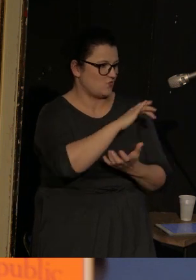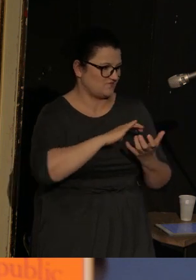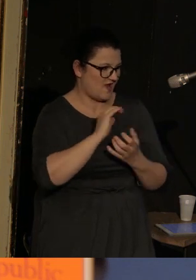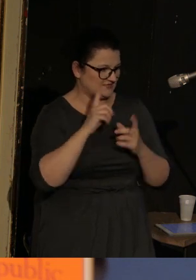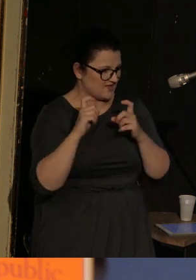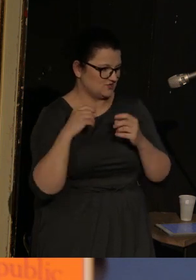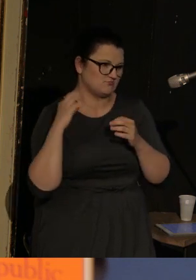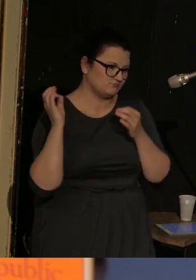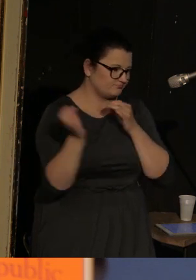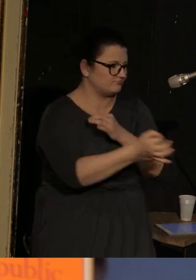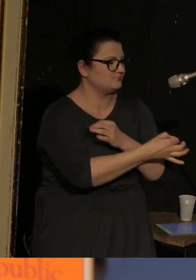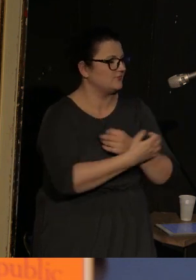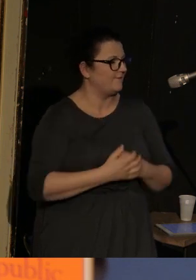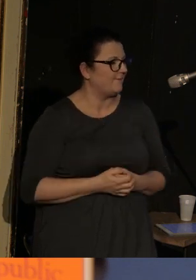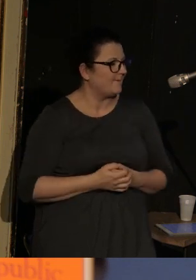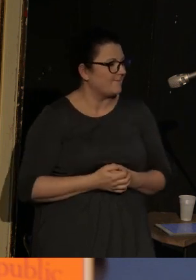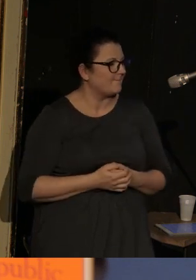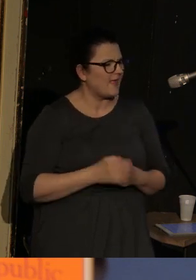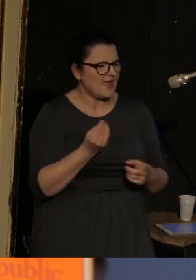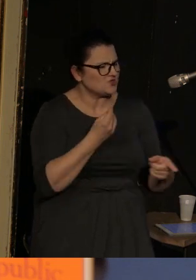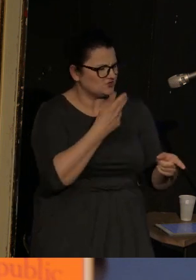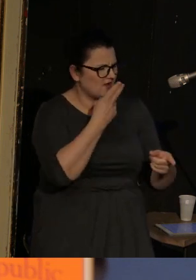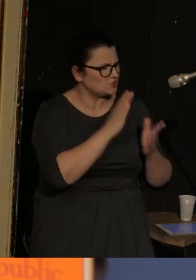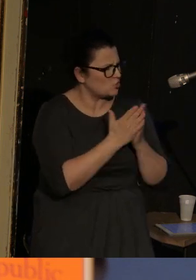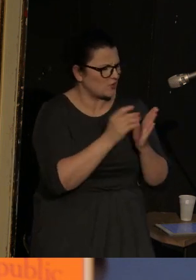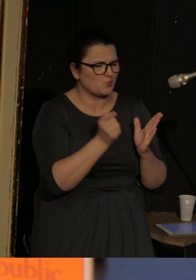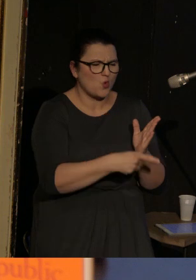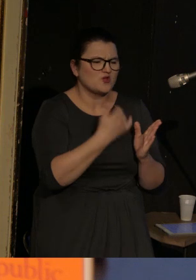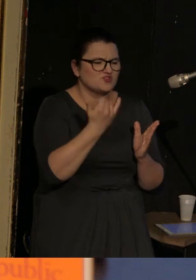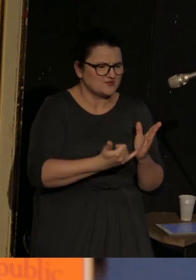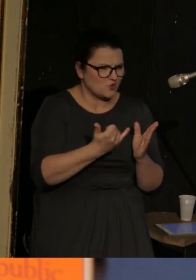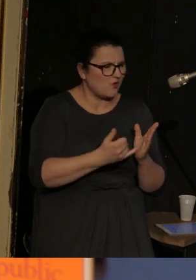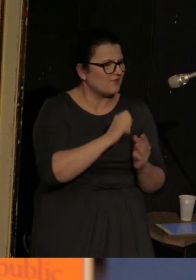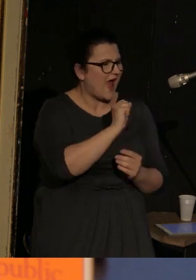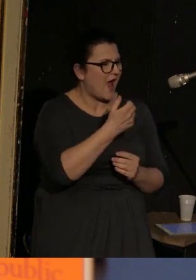Chciałam jeszcze powiedzieć, że tam się pojawia dziecko, które się nazywa Anuszka,